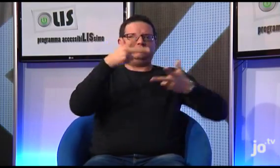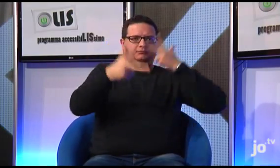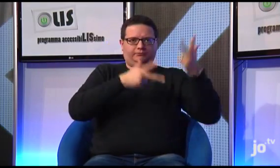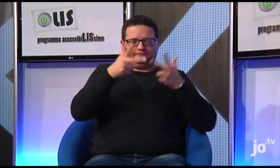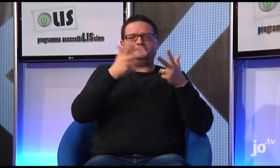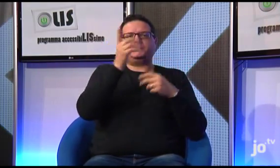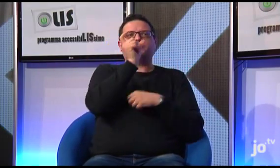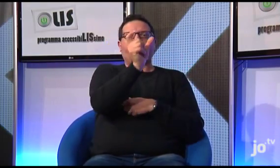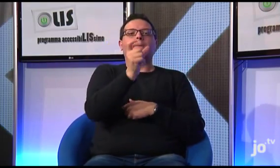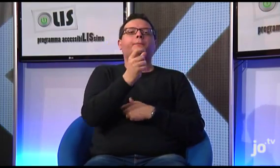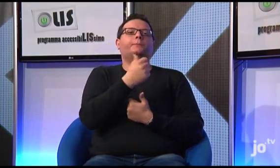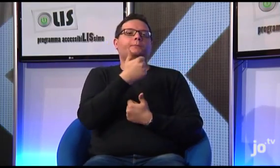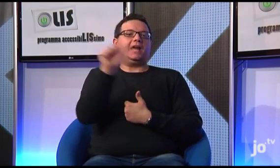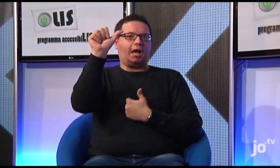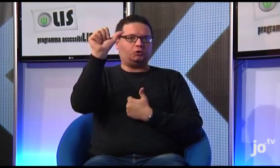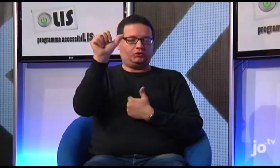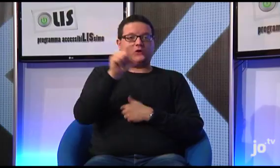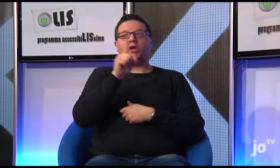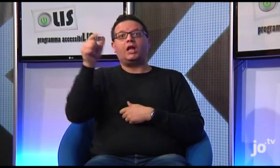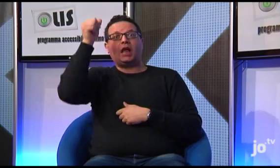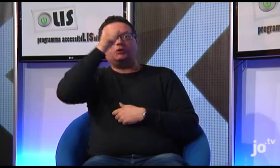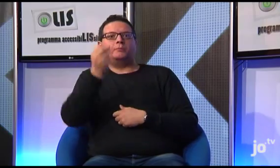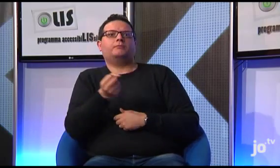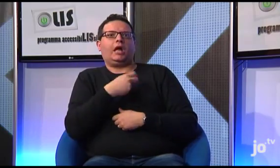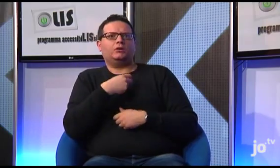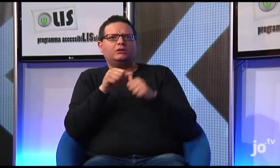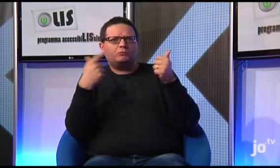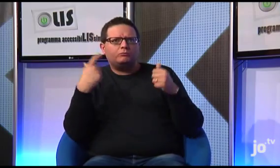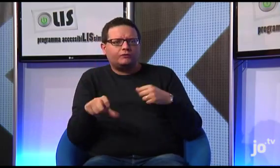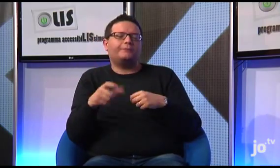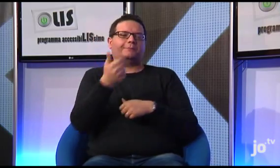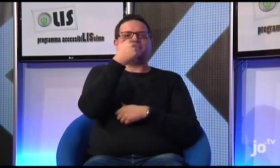ad esempio, i termini italiani "peccato" inteso come esclamazione e "peccato" inteso in senso religioso,